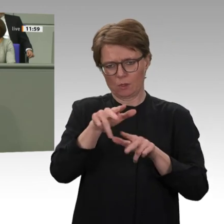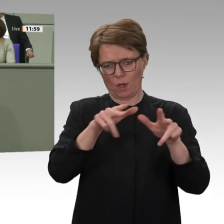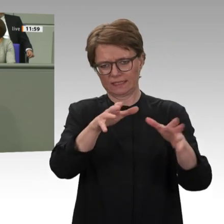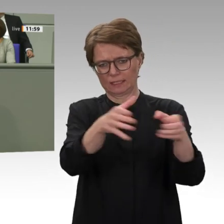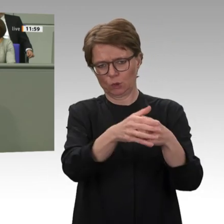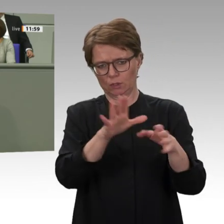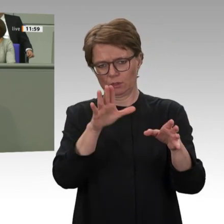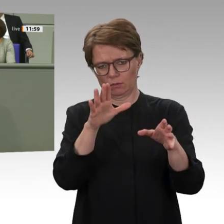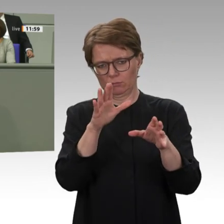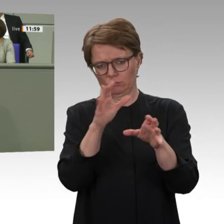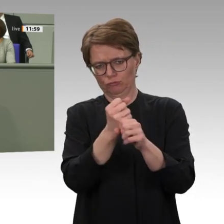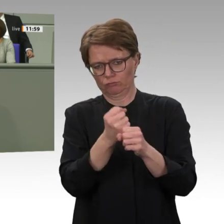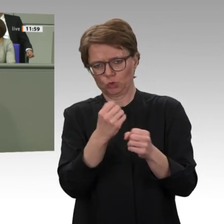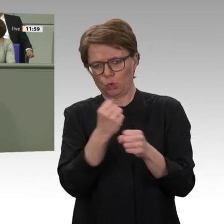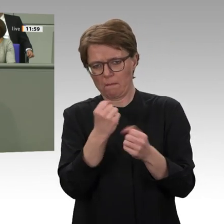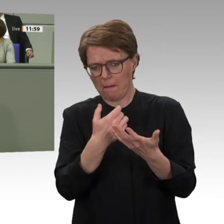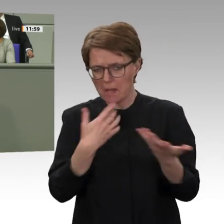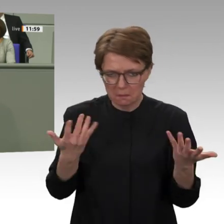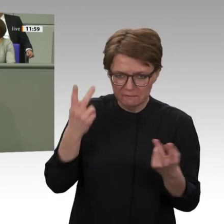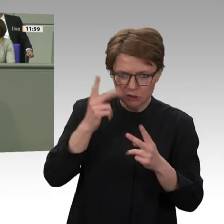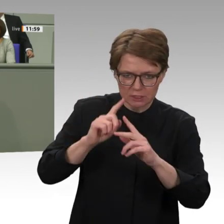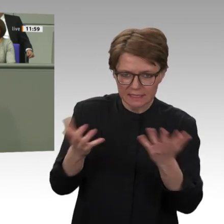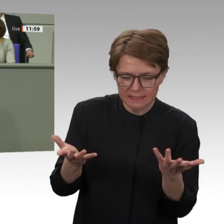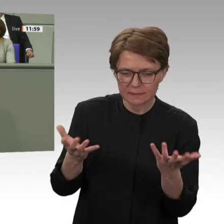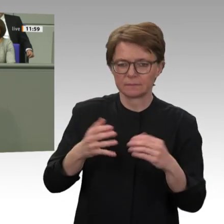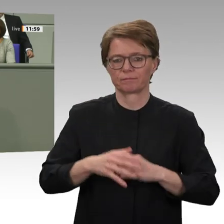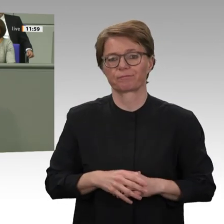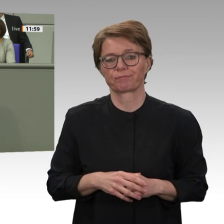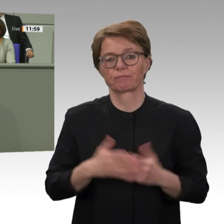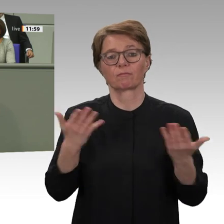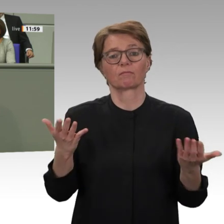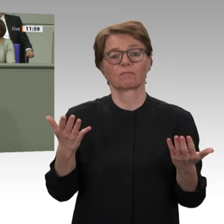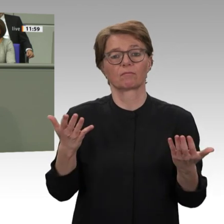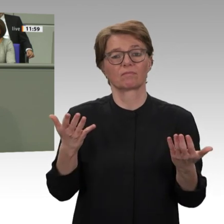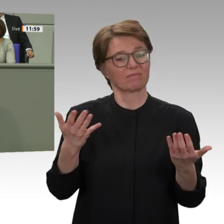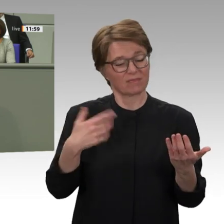mit dem Sudan, die über 30 Jahre ausgesetzt war, wieder aufzunehmen. Meine Damen und